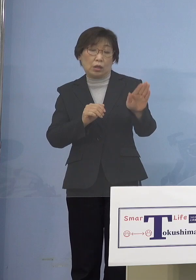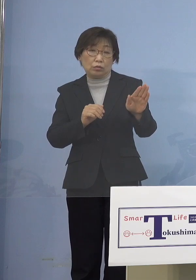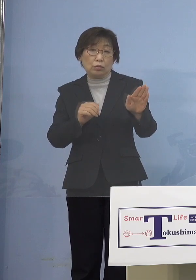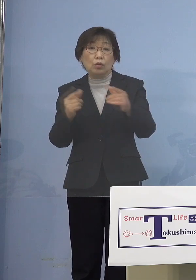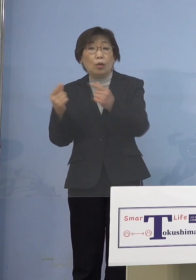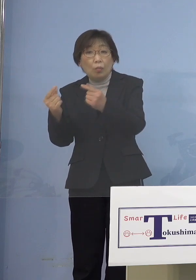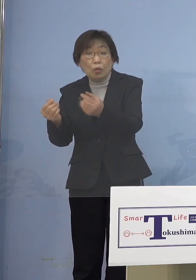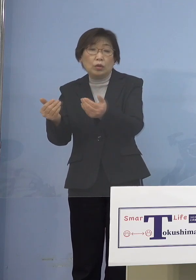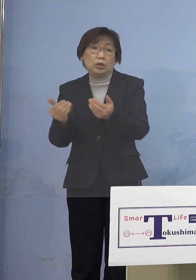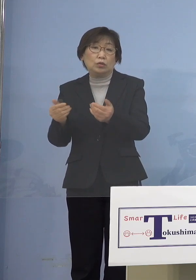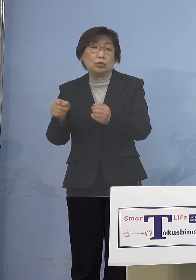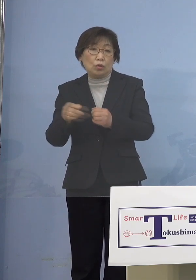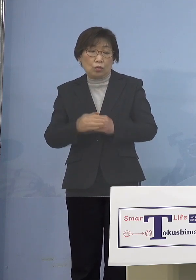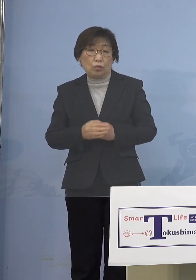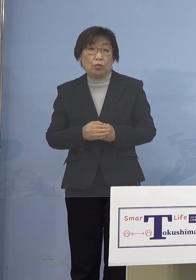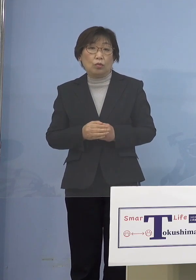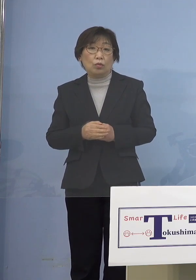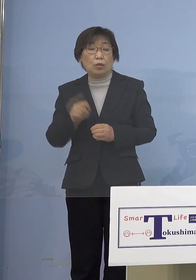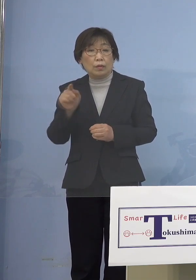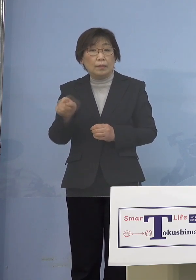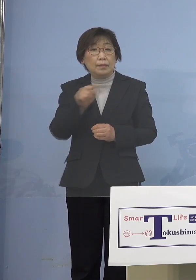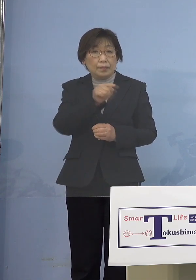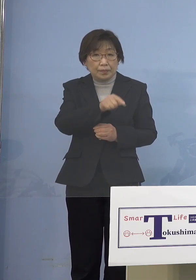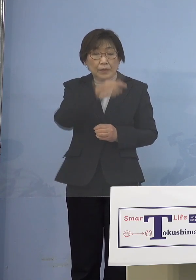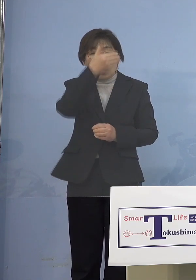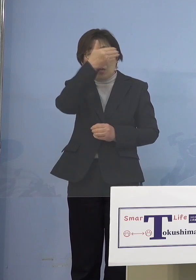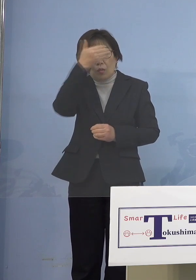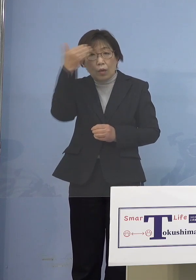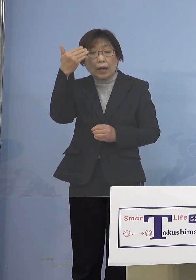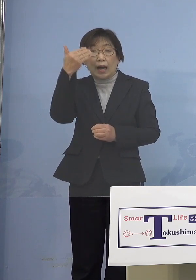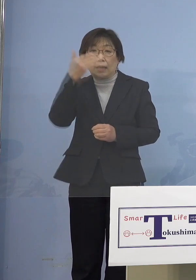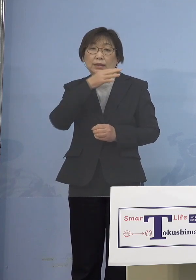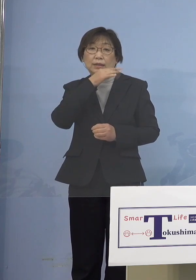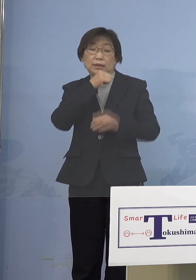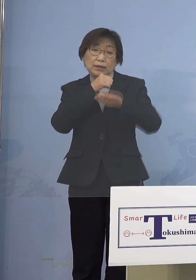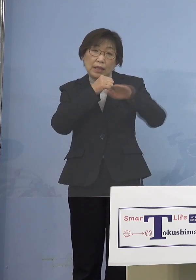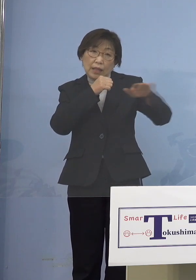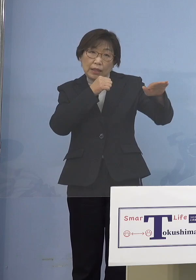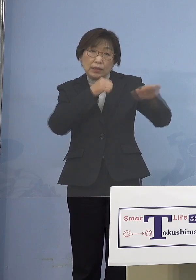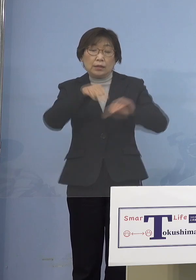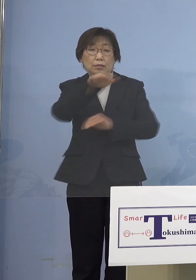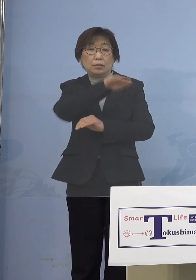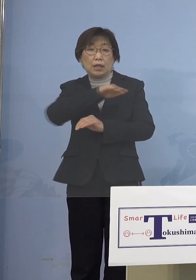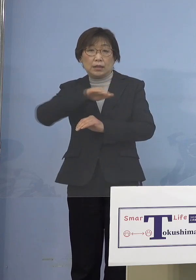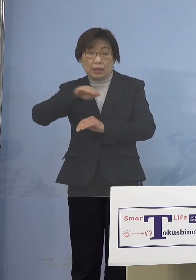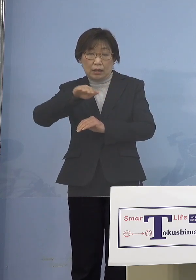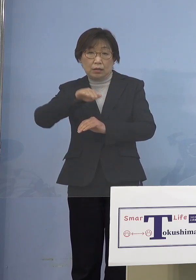十重二十重に若い世代の皆さん方 そこをなんとか接種を進めていって